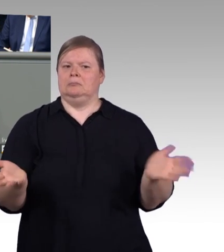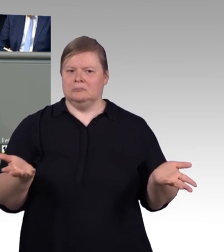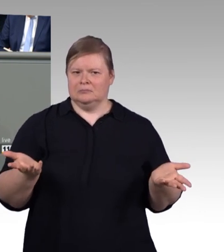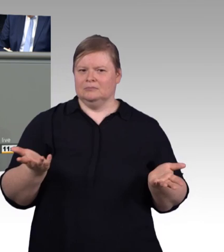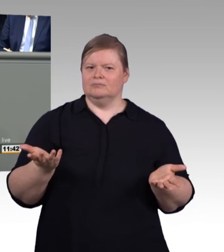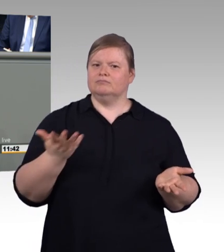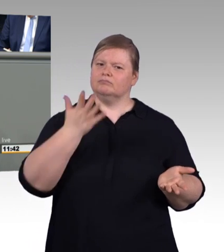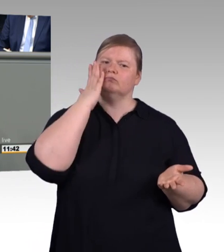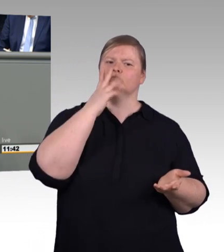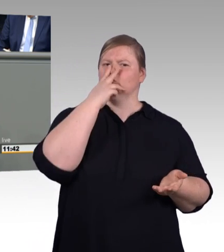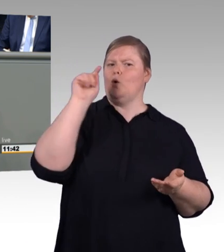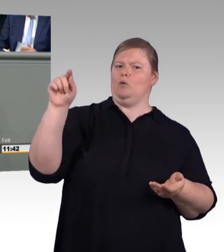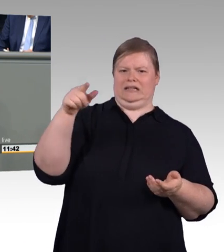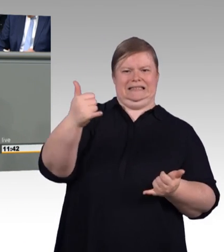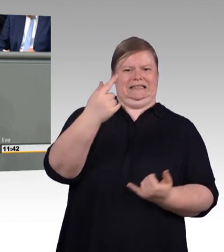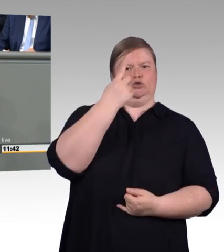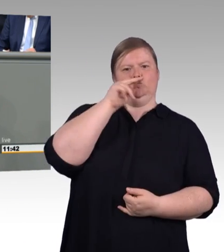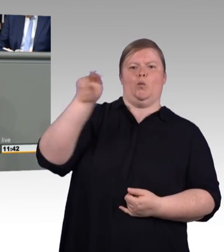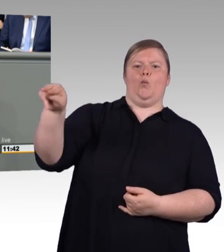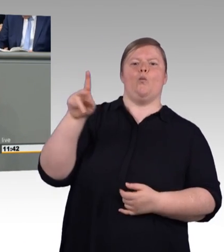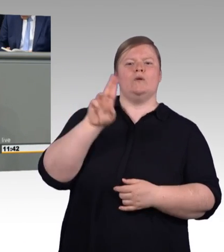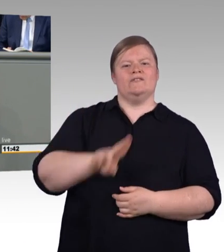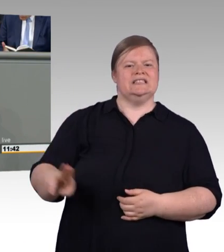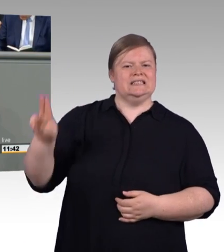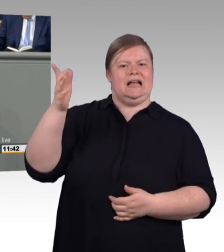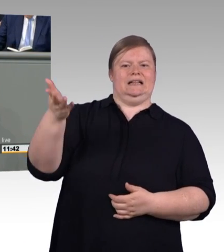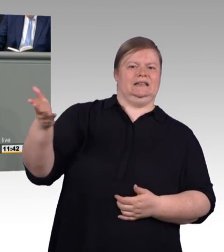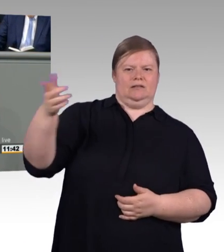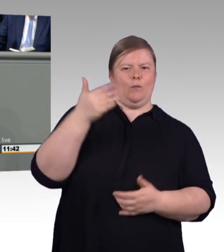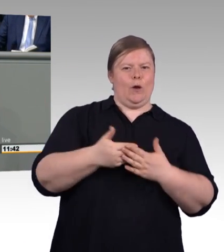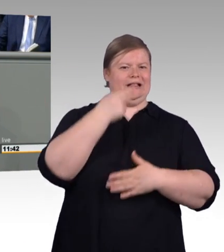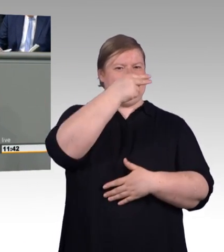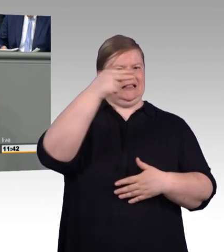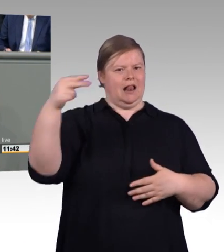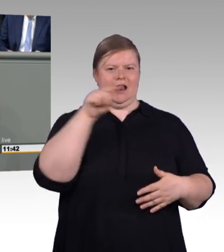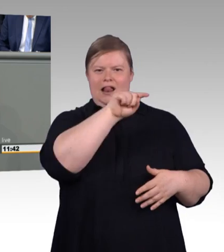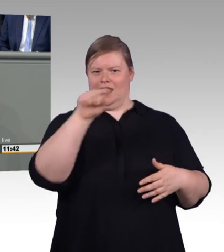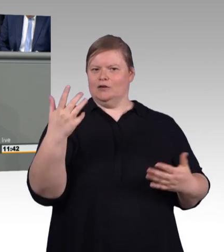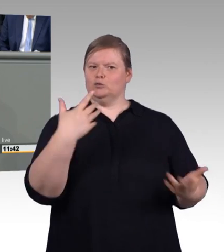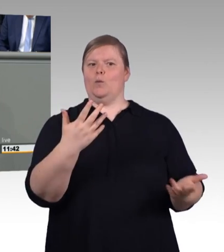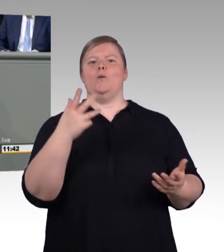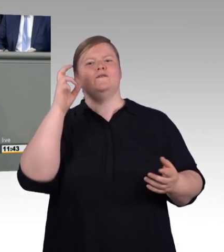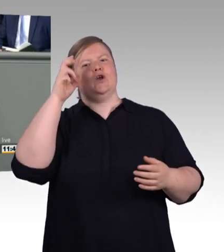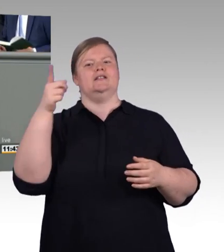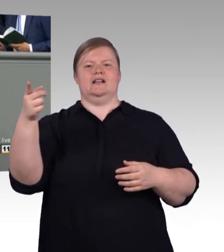(Beifall) An dieser Stelle setzt unser Antrag an, berufliche Bildung stärken, keinen zurücklassen.